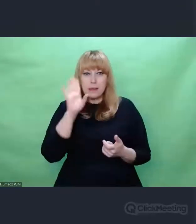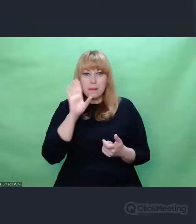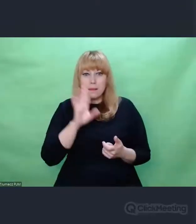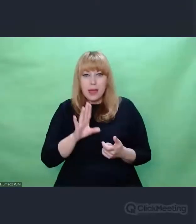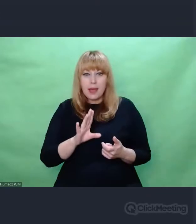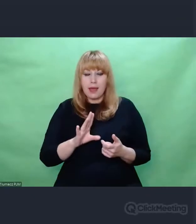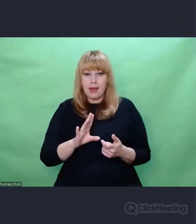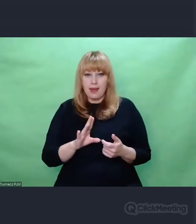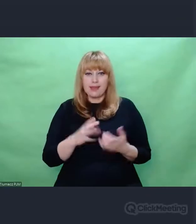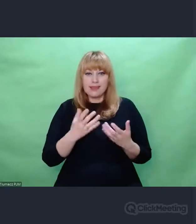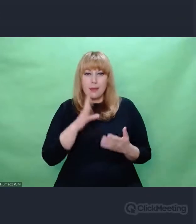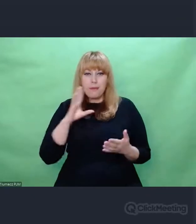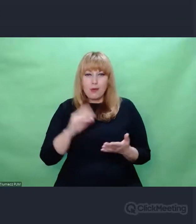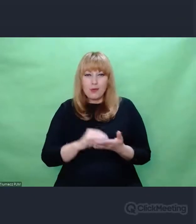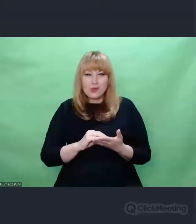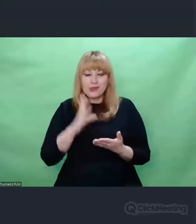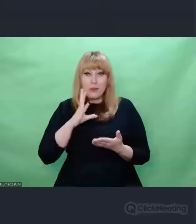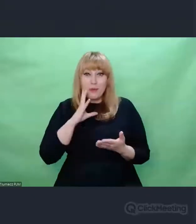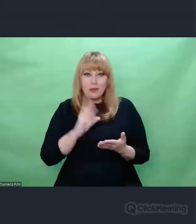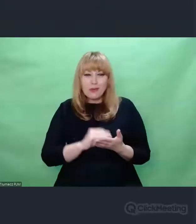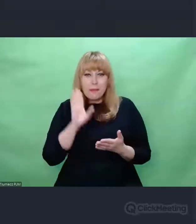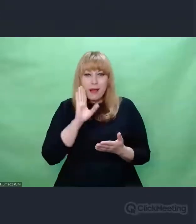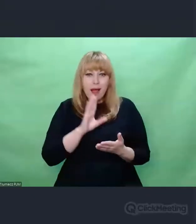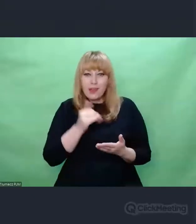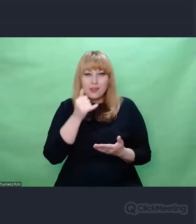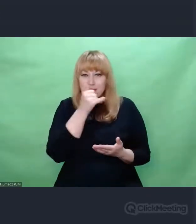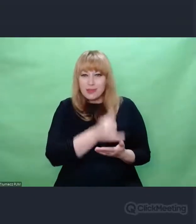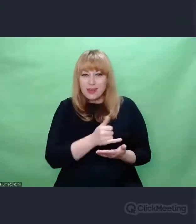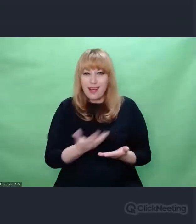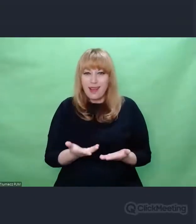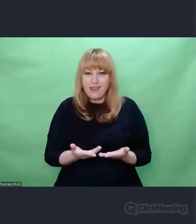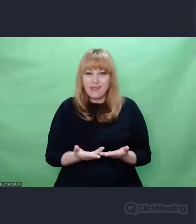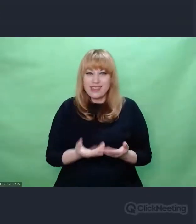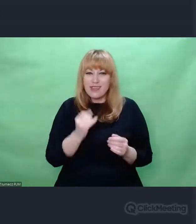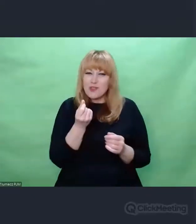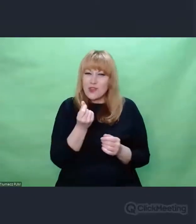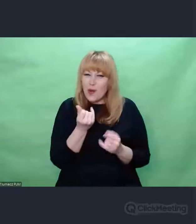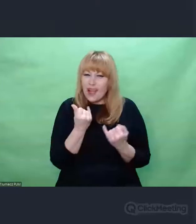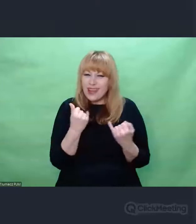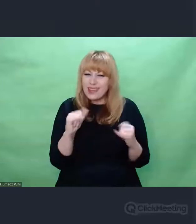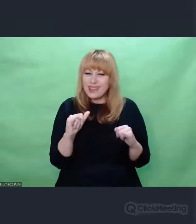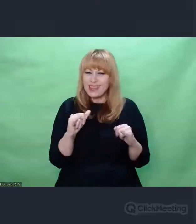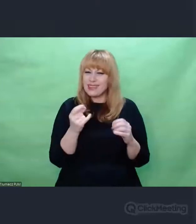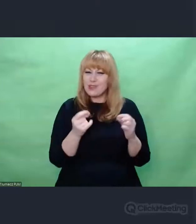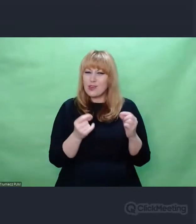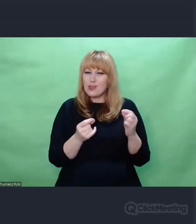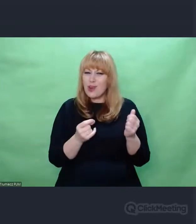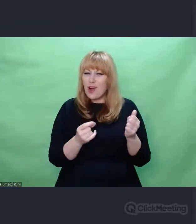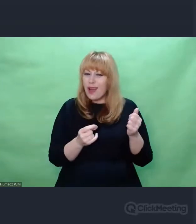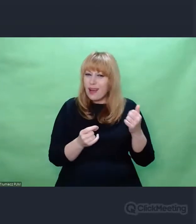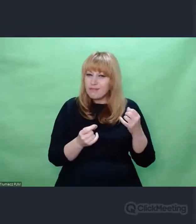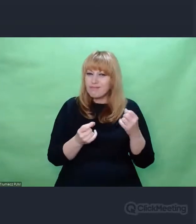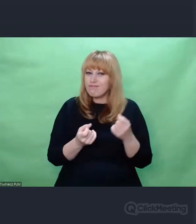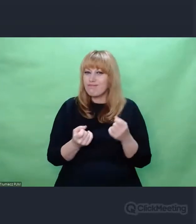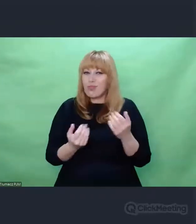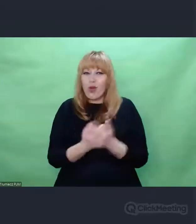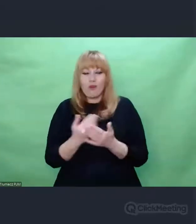Ale one zawsze łączą się i wiążą z tą treścią, która jest w fotografiach Henryka Zygalskiego,